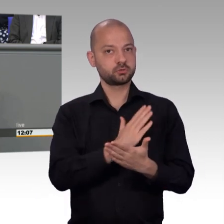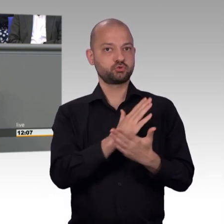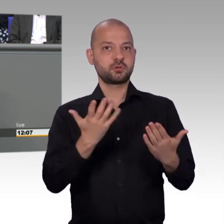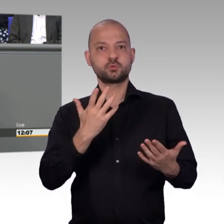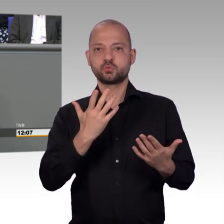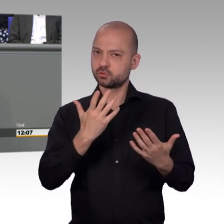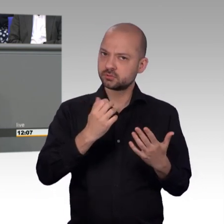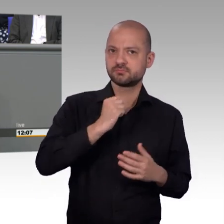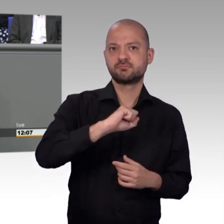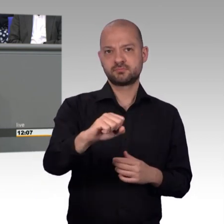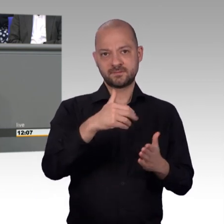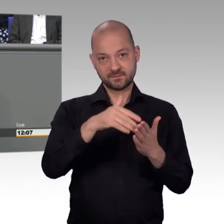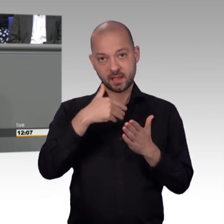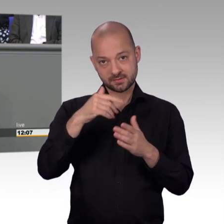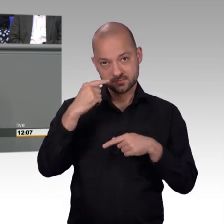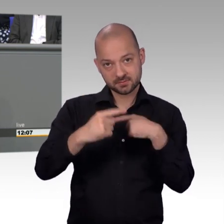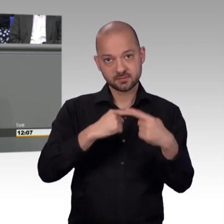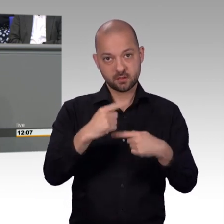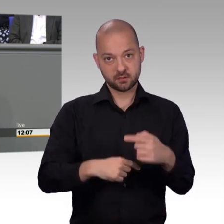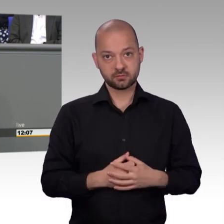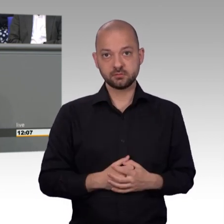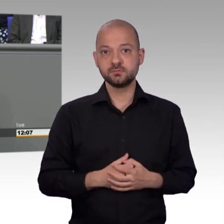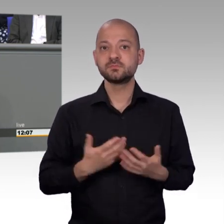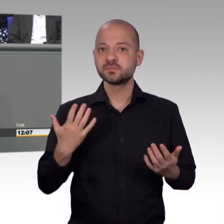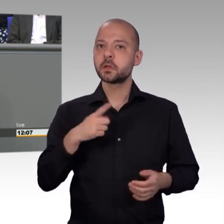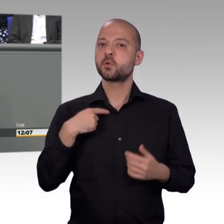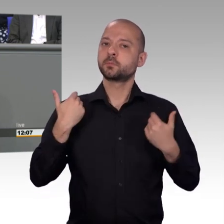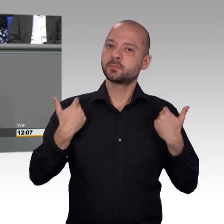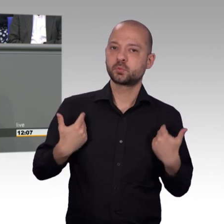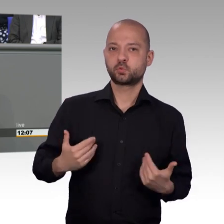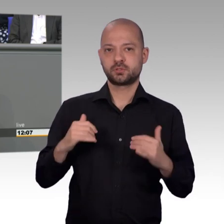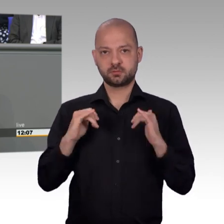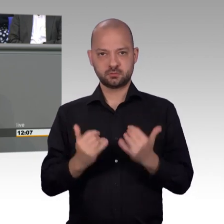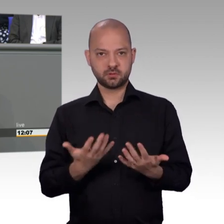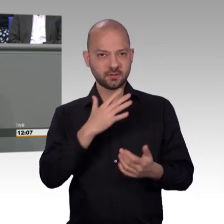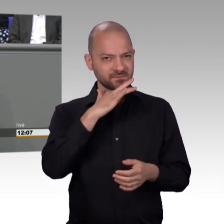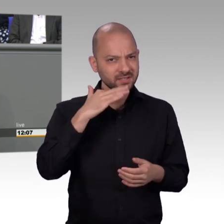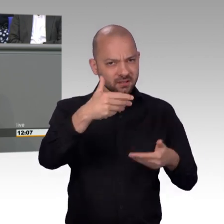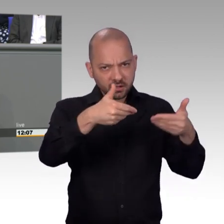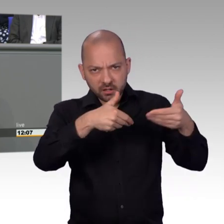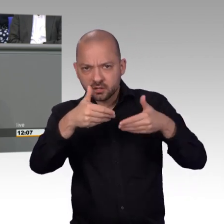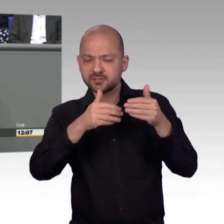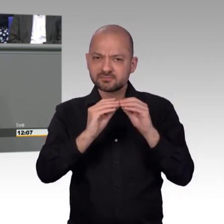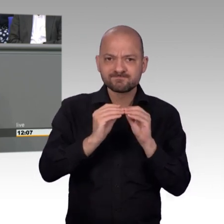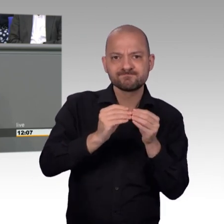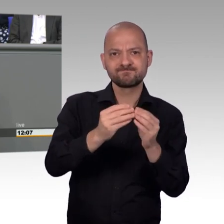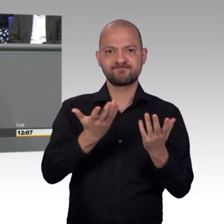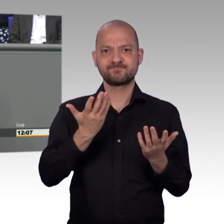2009 bis 2013 zusammen, jetzt sind wir wieder zusammen. Und nachdem Sie natürlich zu dem Jahresbericht 2017 aus eigener Anschauung relativ wenig sagen können,